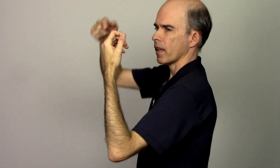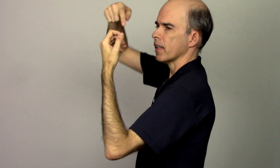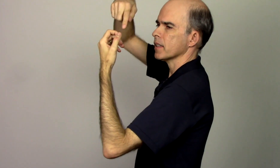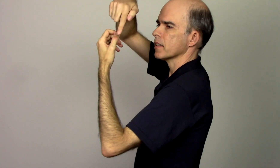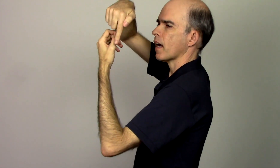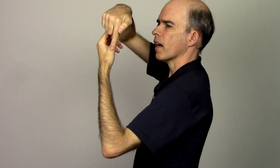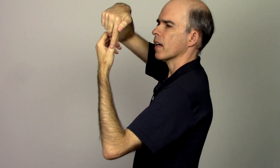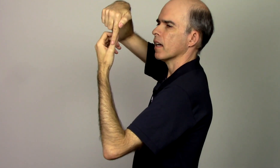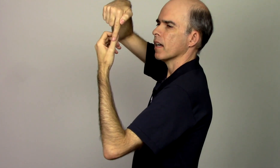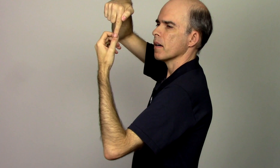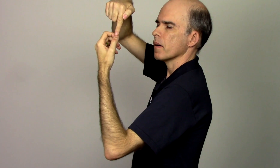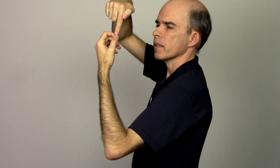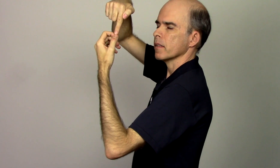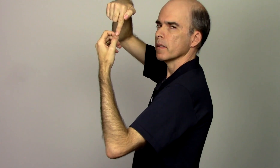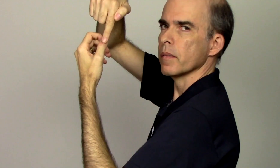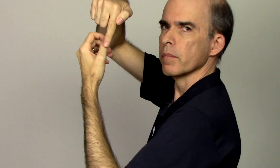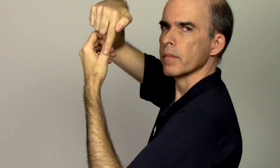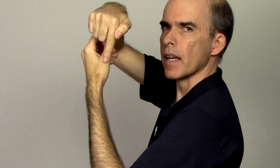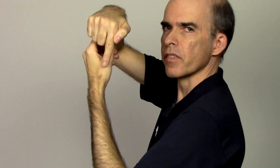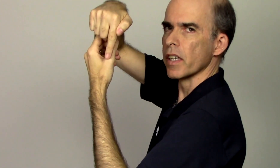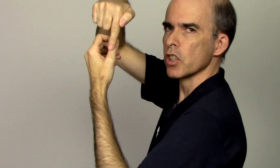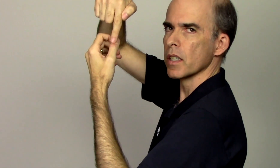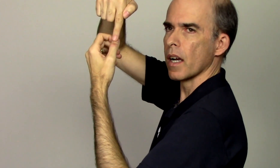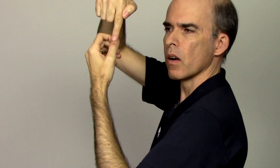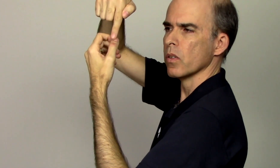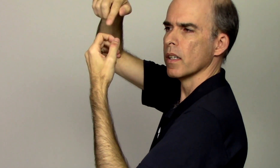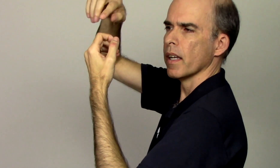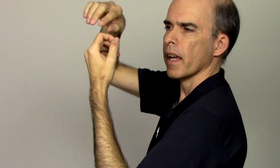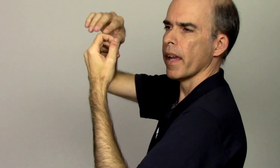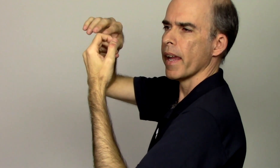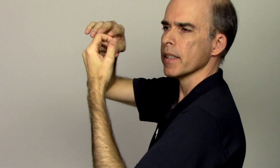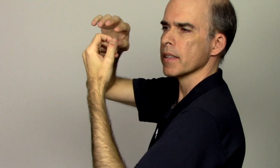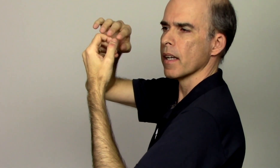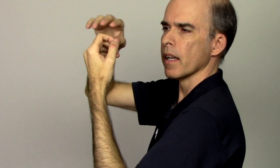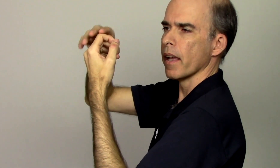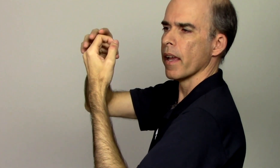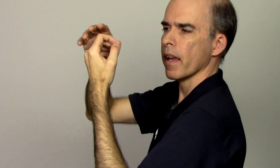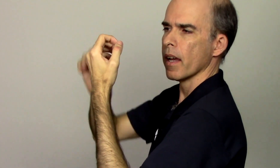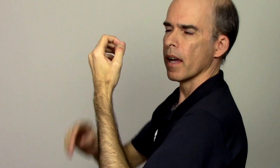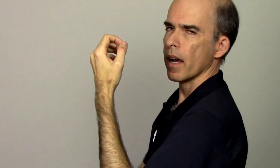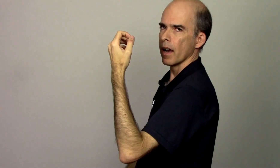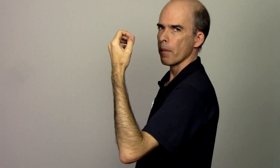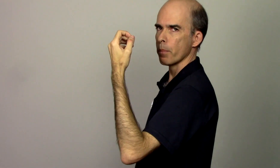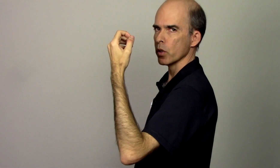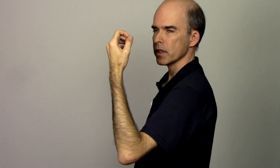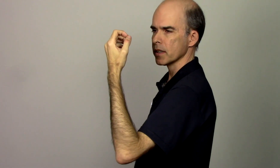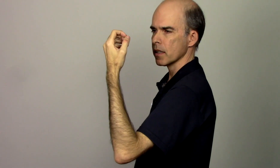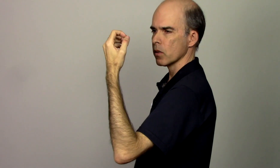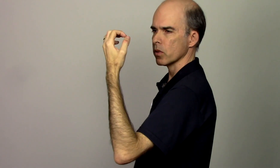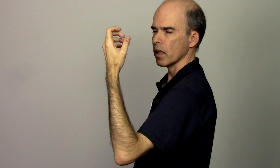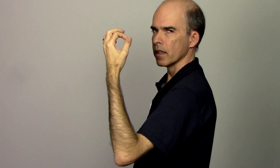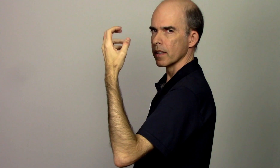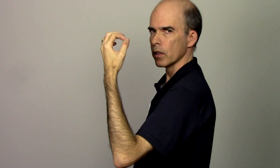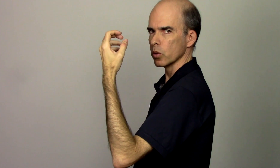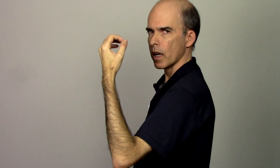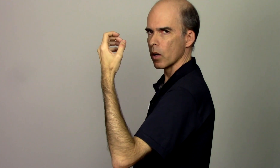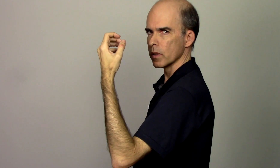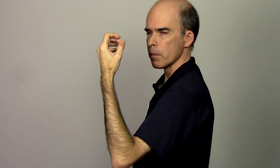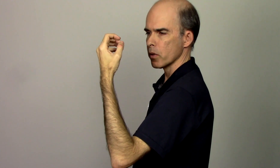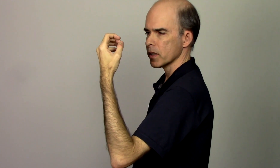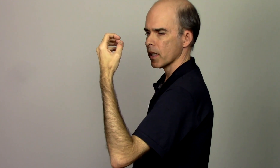ele está na vertical essa é a posição natural da mão esquerda